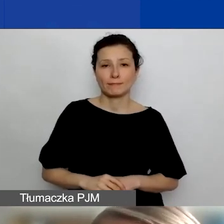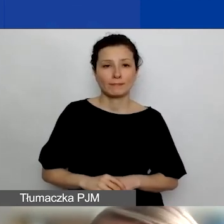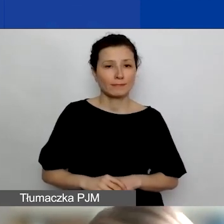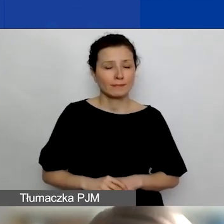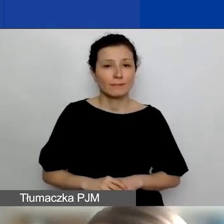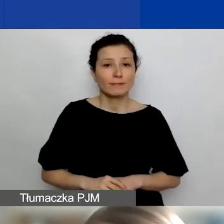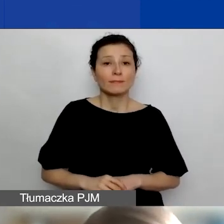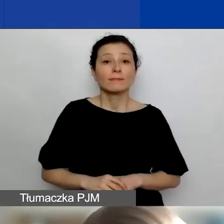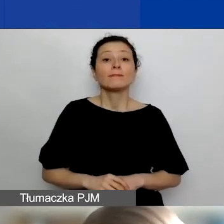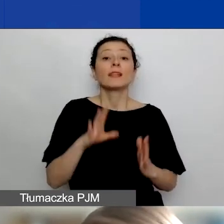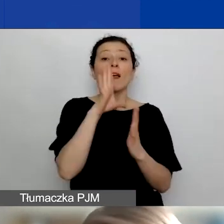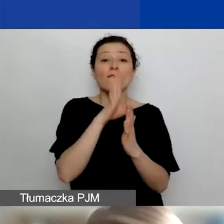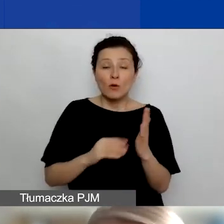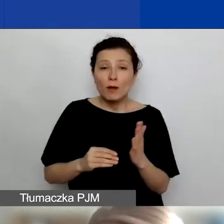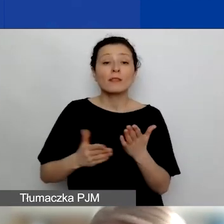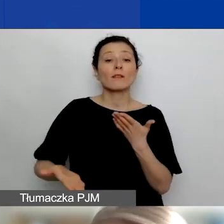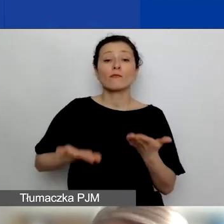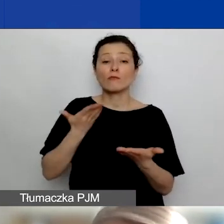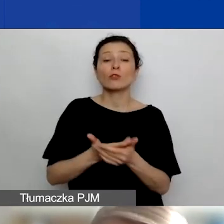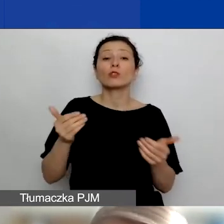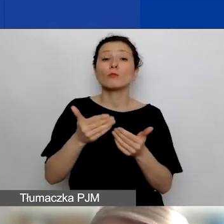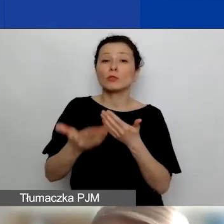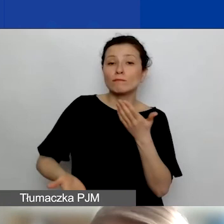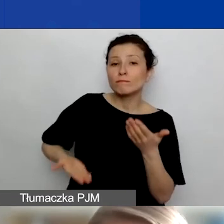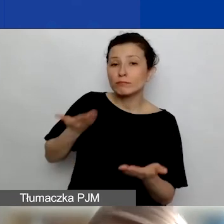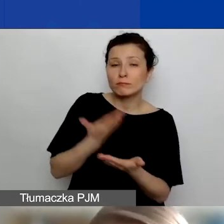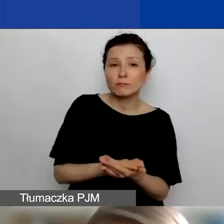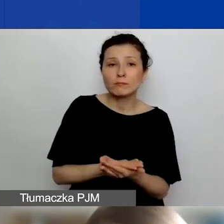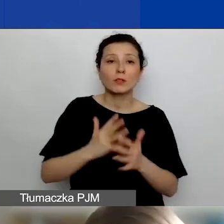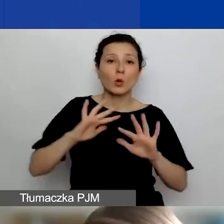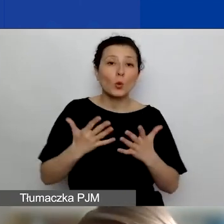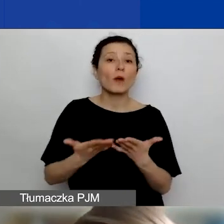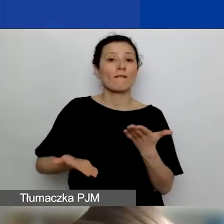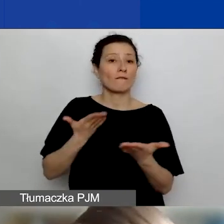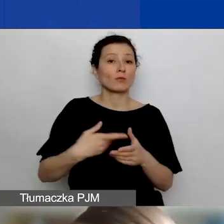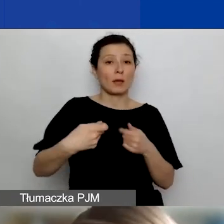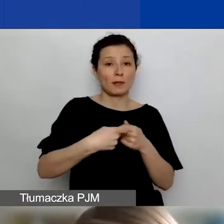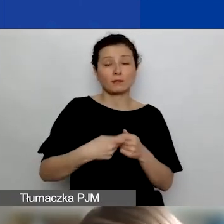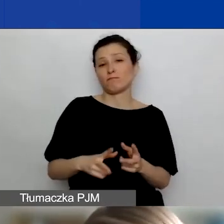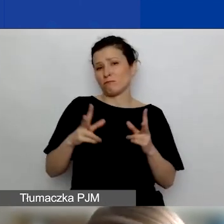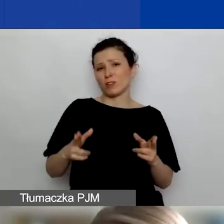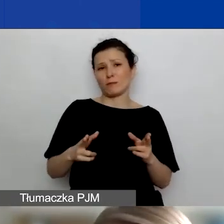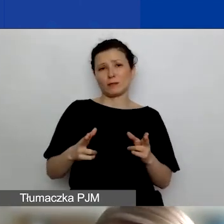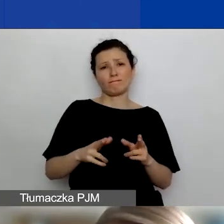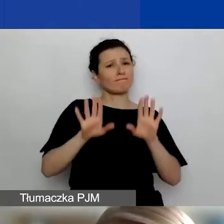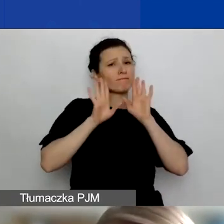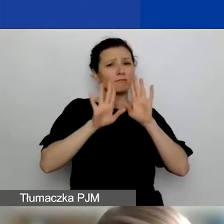Formalnie wnioski można składać jako wnioski partnerskie w ramach tych samych ścieżek i tej samej procedury,